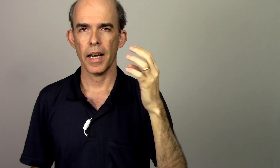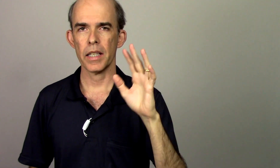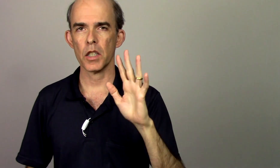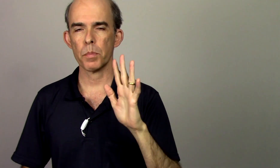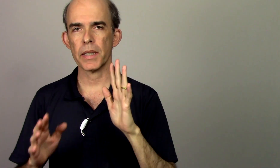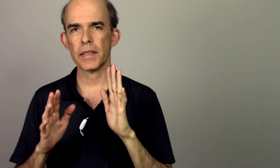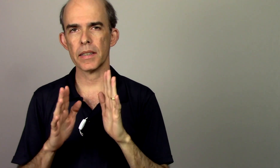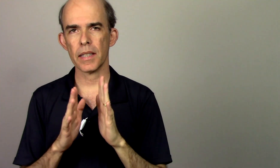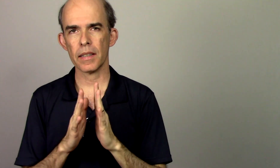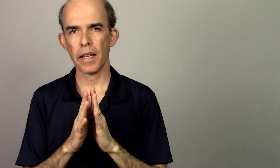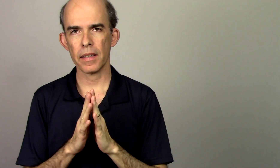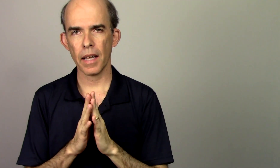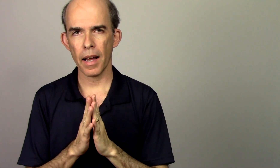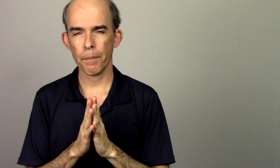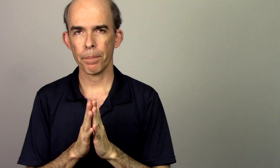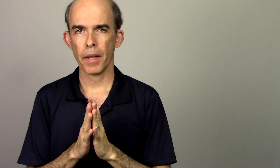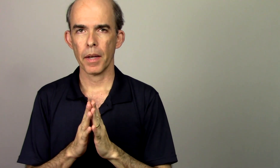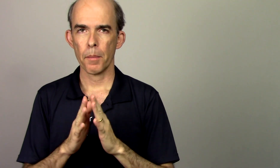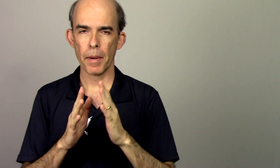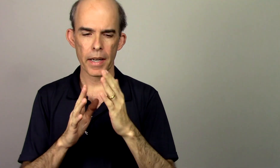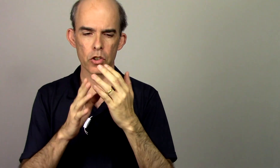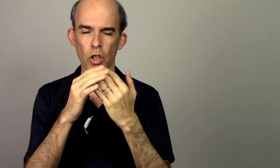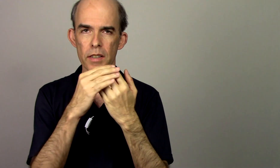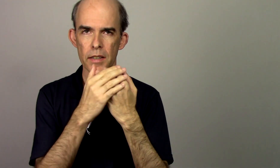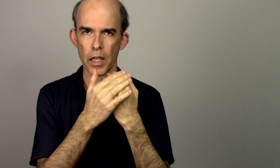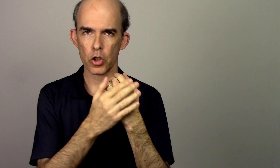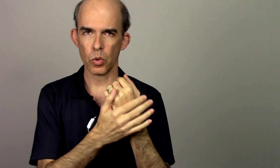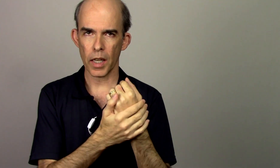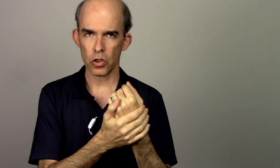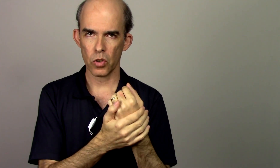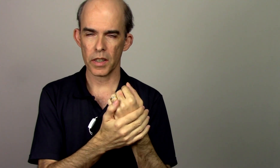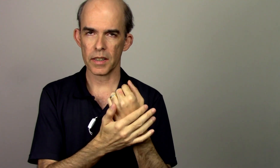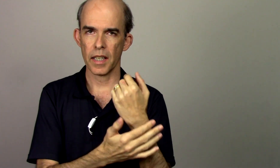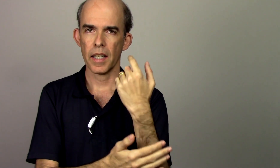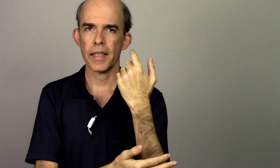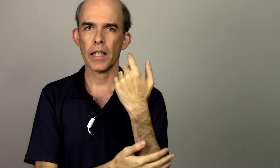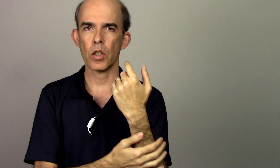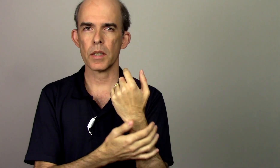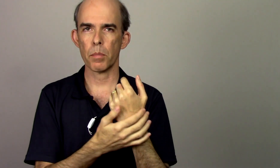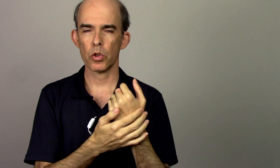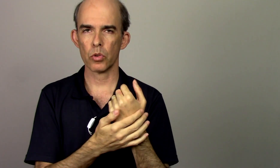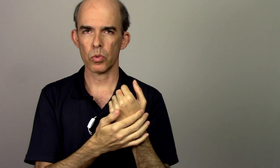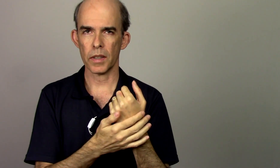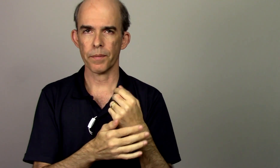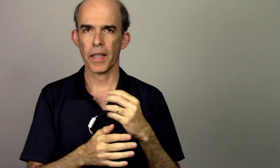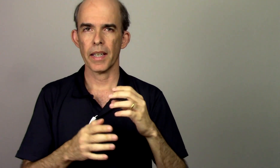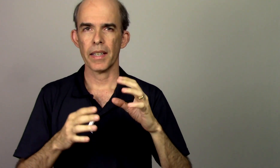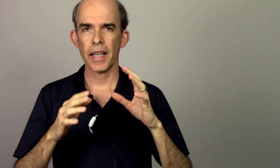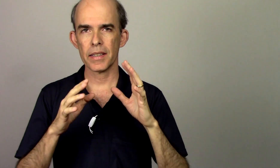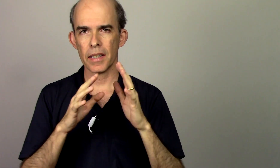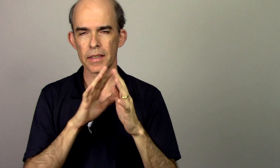a gente precisa atentar para as nossas articulações e a nossa postura e essas